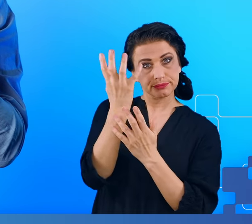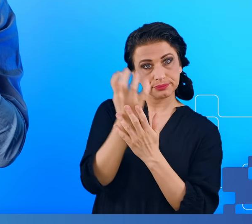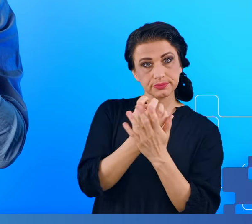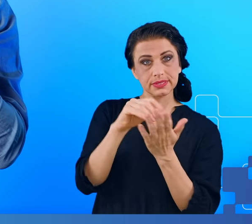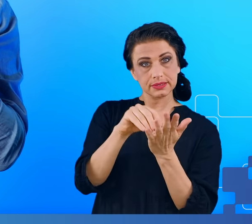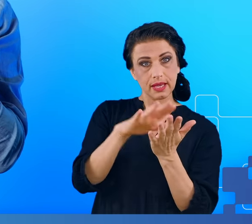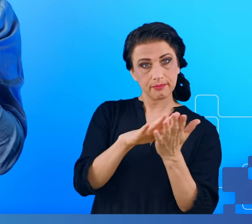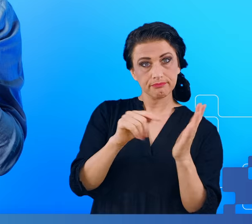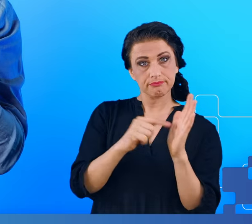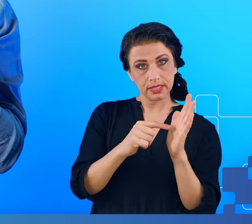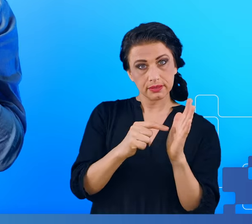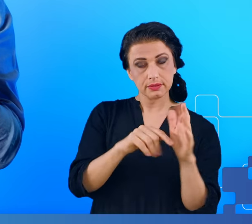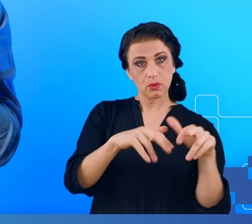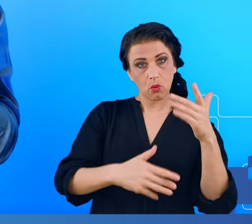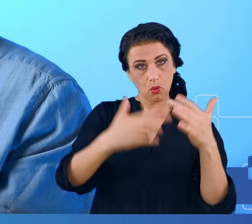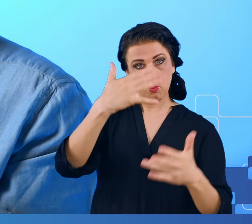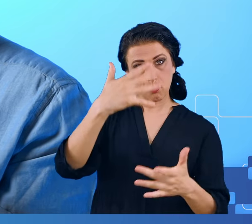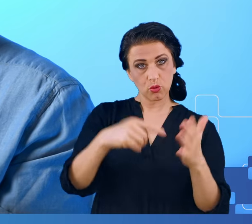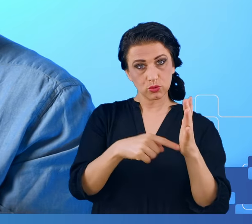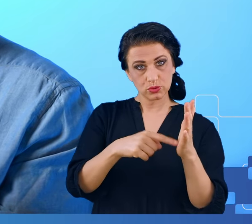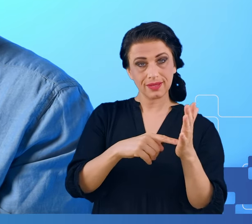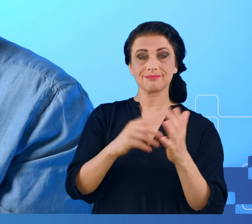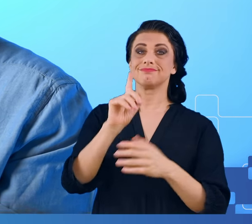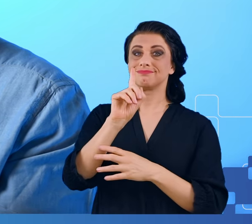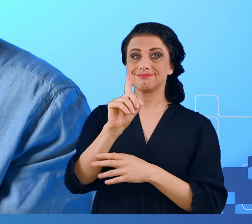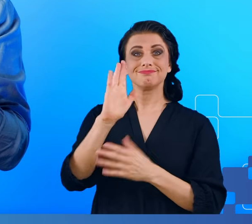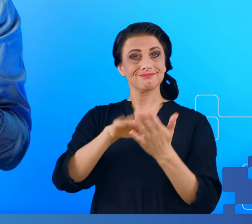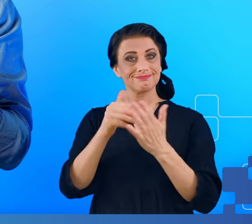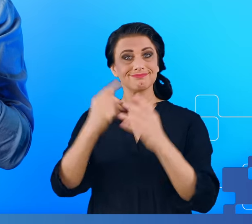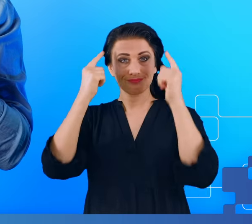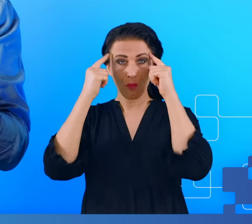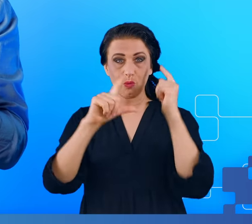wielu przeszkód, takich jak płyn mózgowo-rdzeniowy, opony mózgowe,